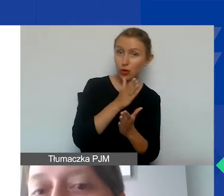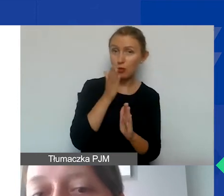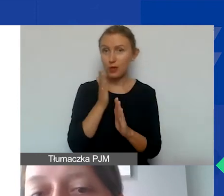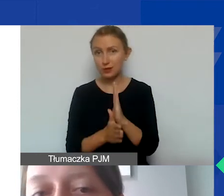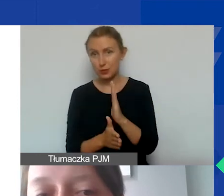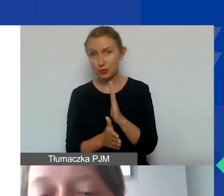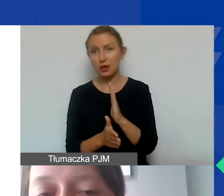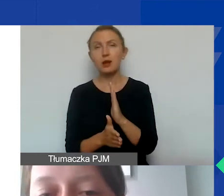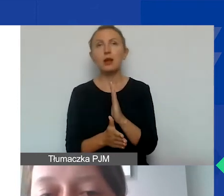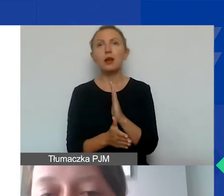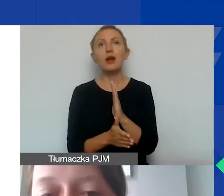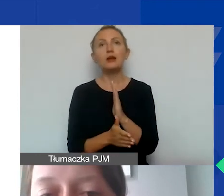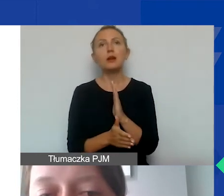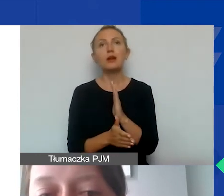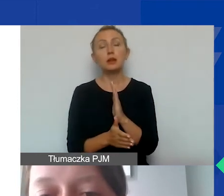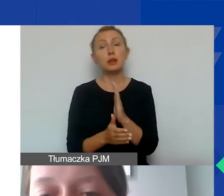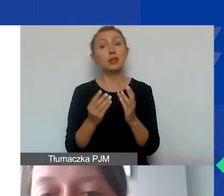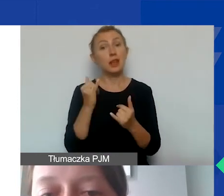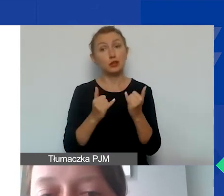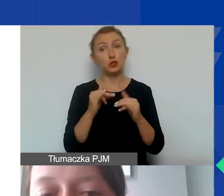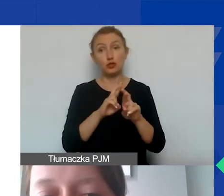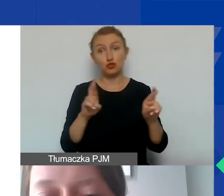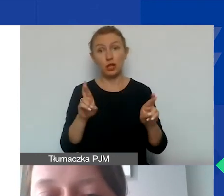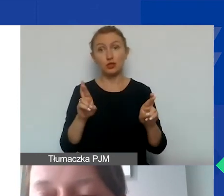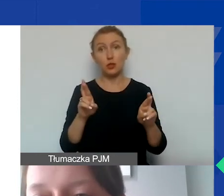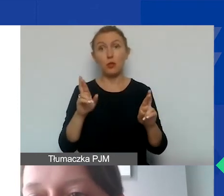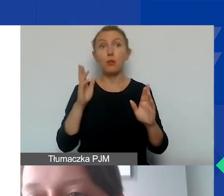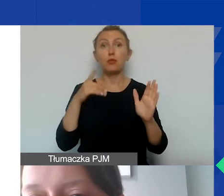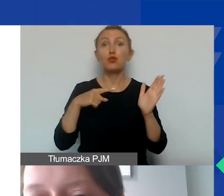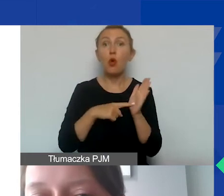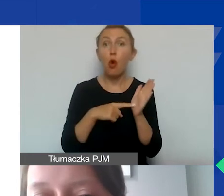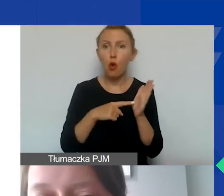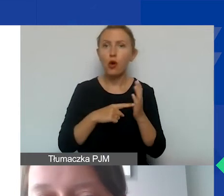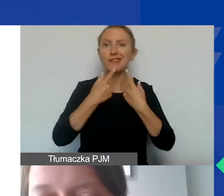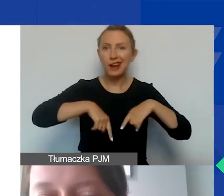Jeżeli jest to środek trwały bezpośrednio związany z realizacją projektu,